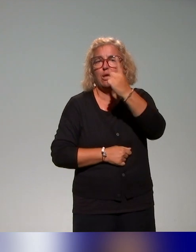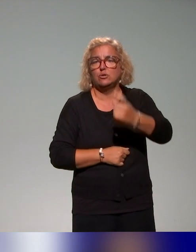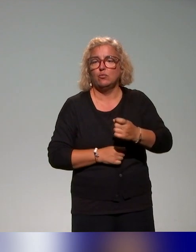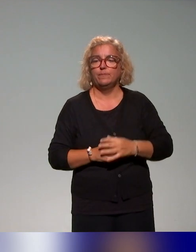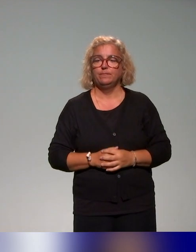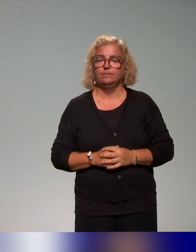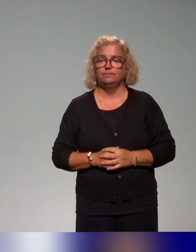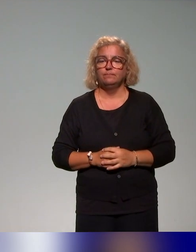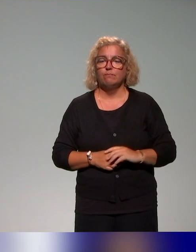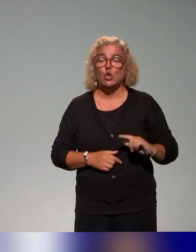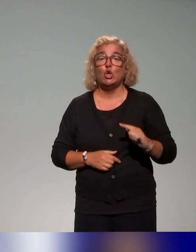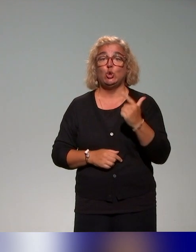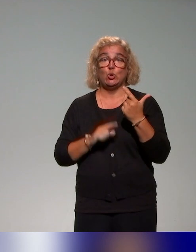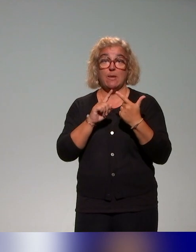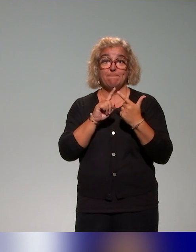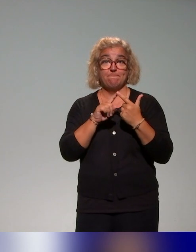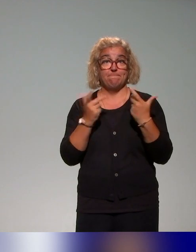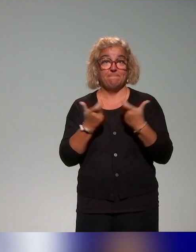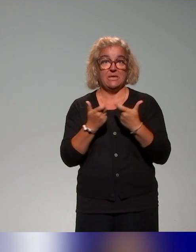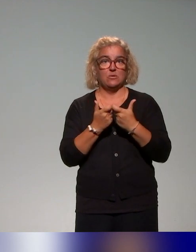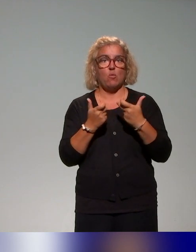Un second exemple est celui de l'Université de Toulouse.